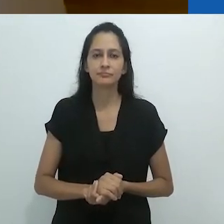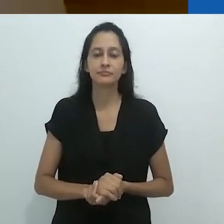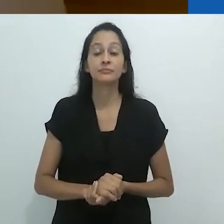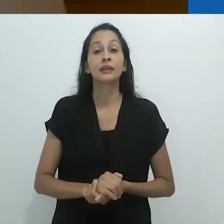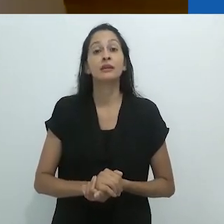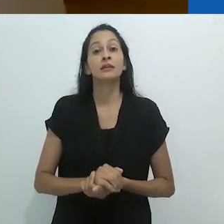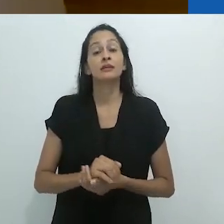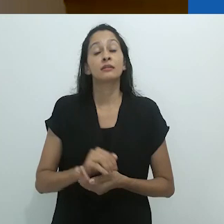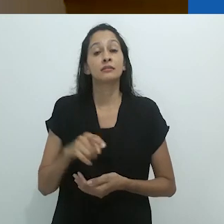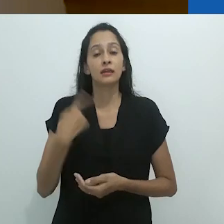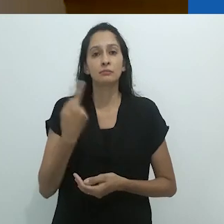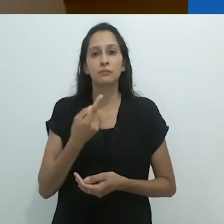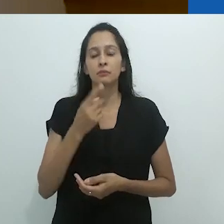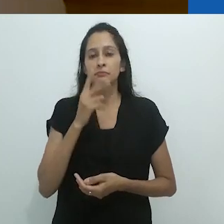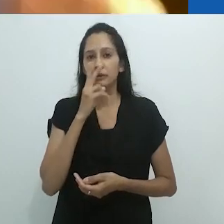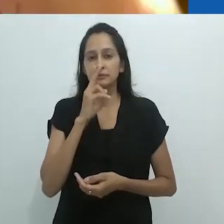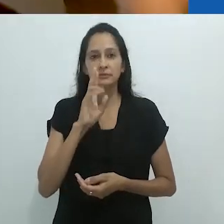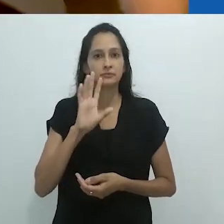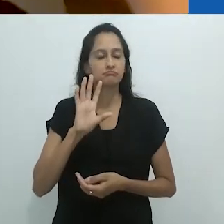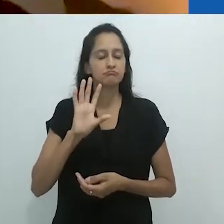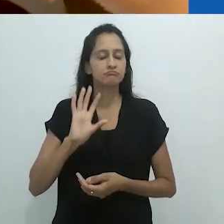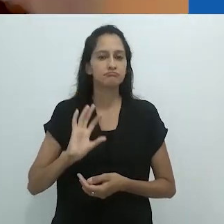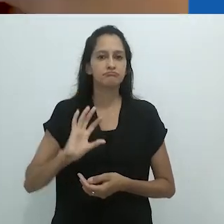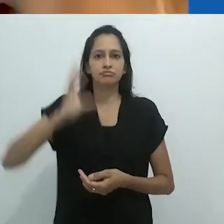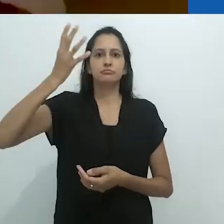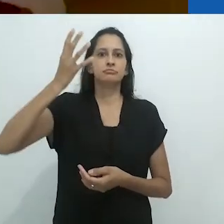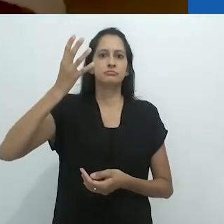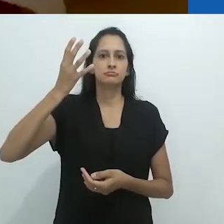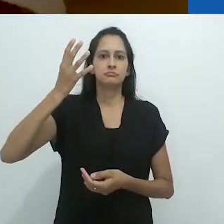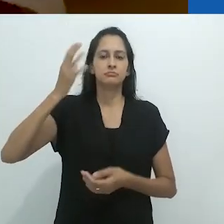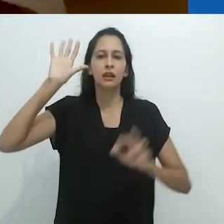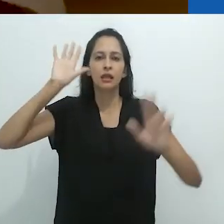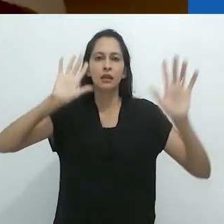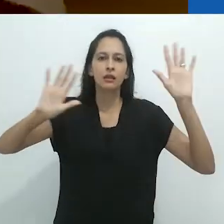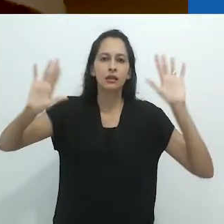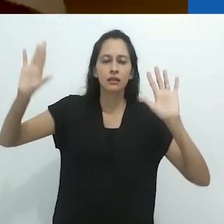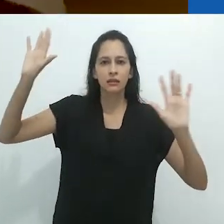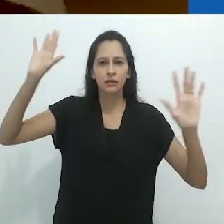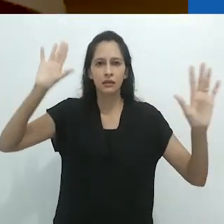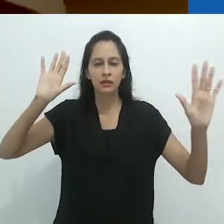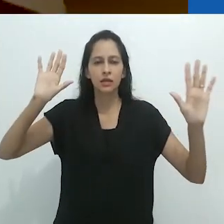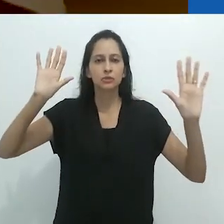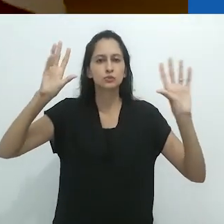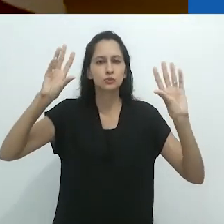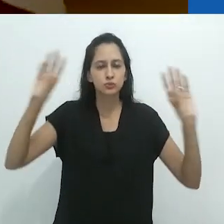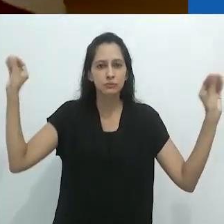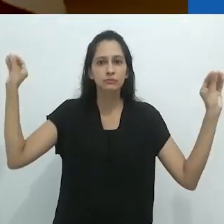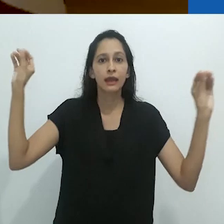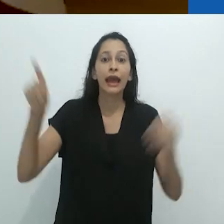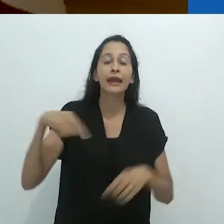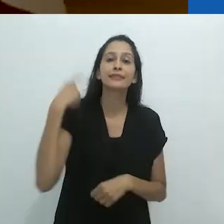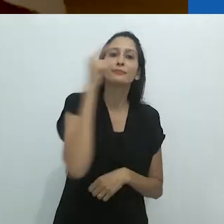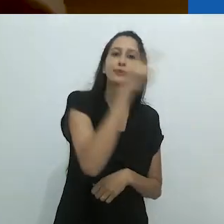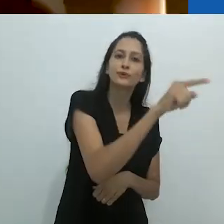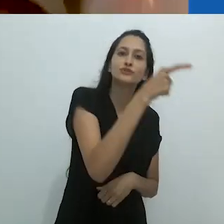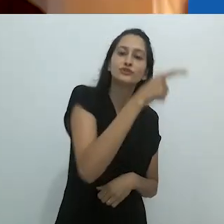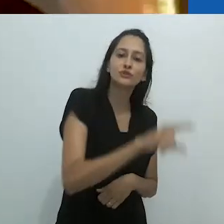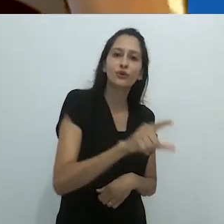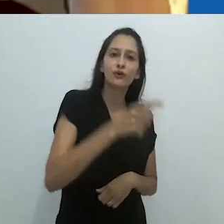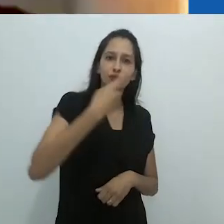Subitamente, o mundo reencantado é trazido novamente com aqueles desenhos coloridos